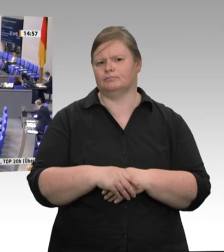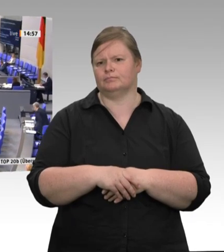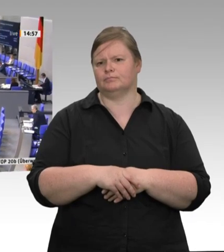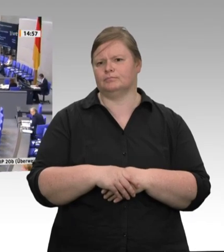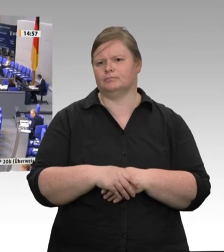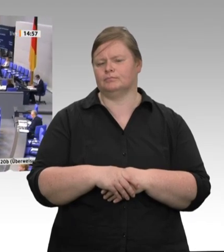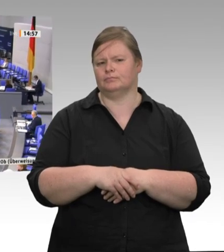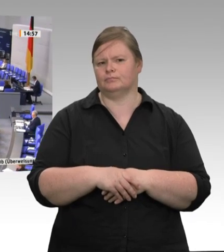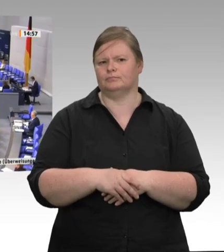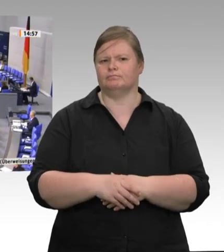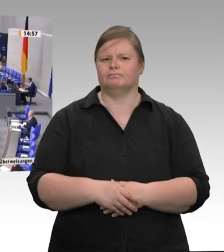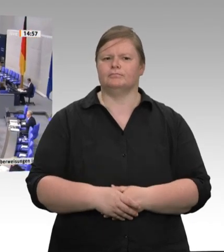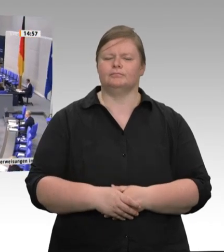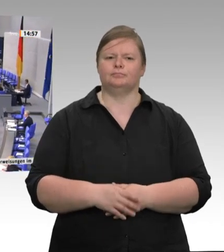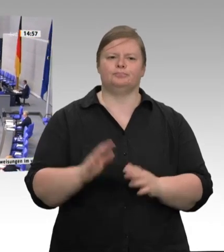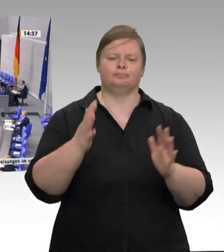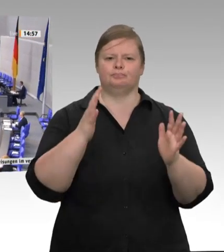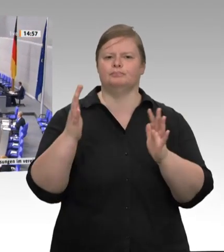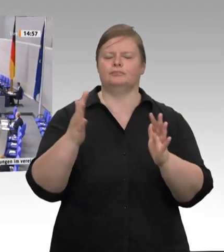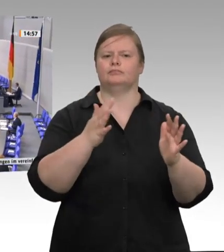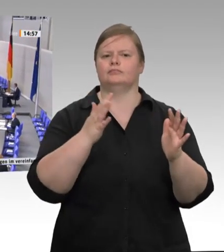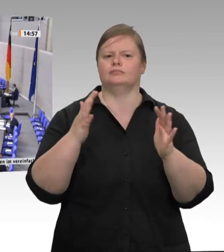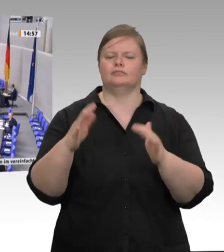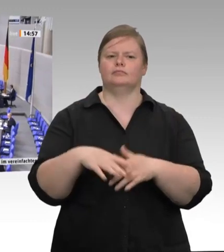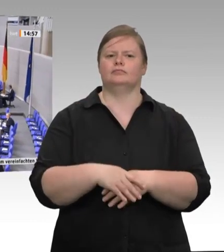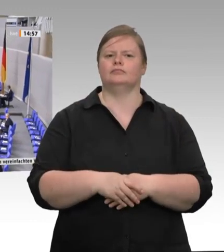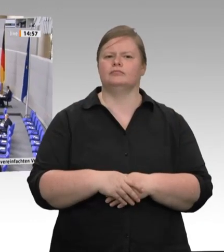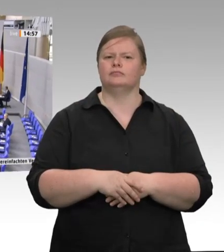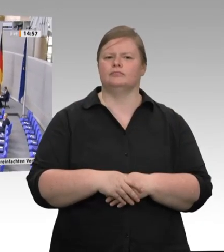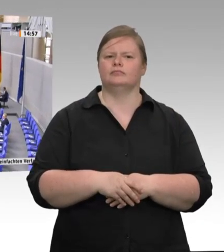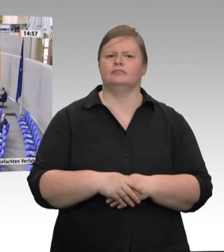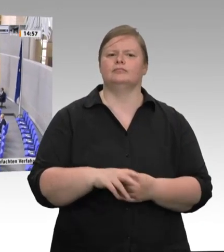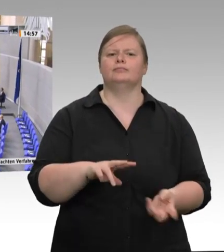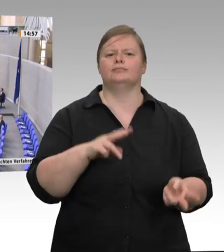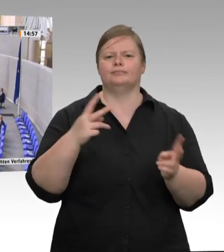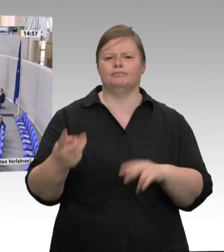Die Emotionen gehen hoch, und das zu Recht angesichts der Coronafälle, die wir in